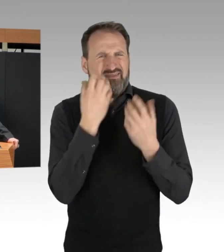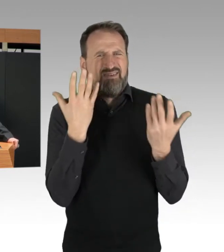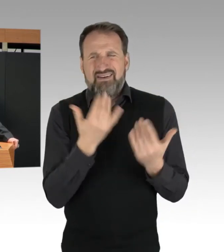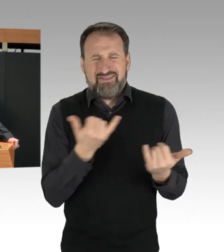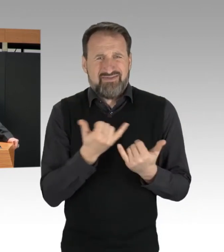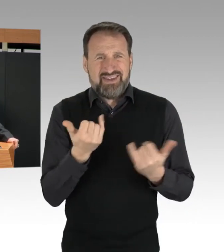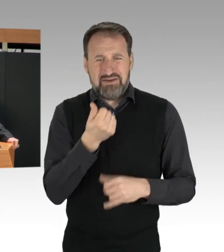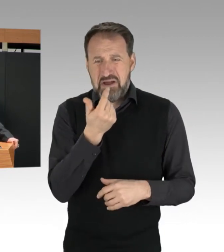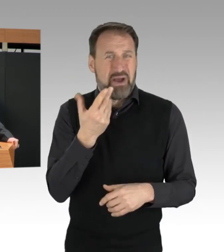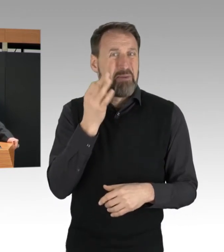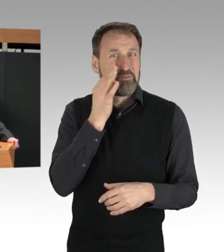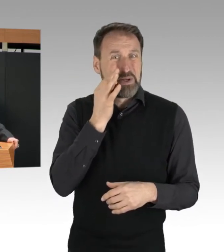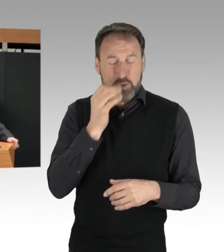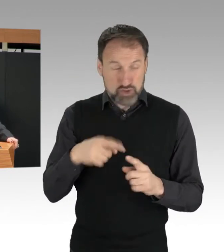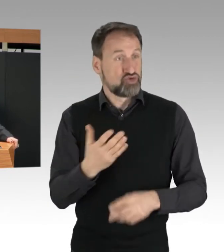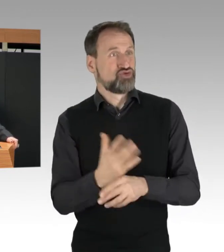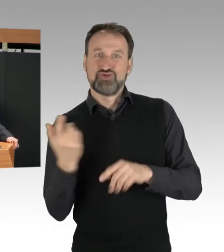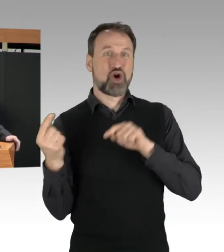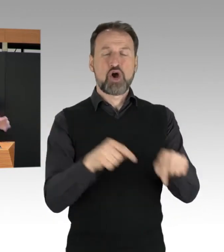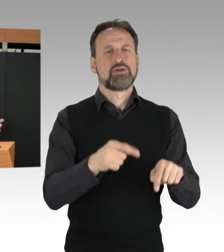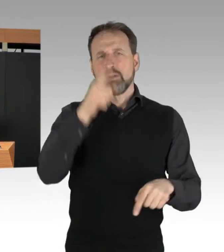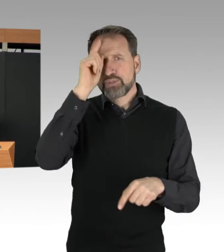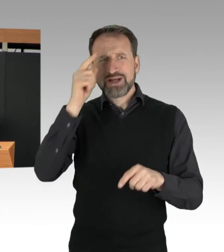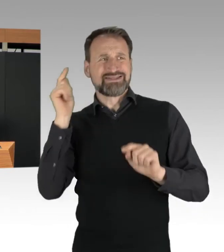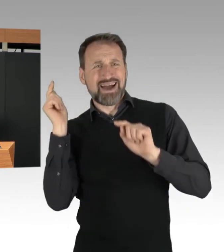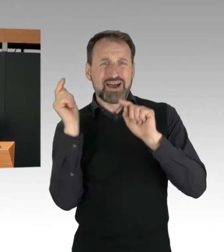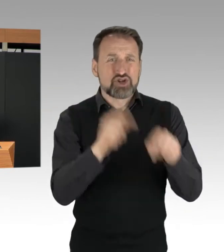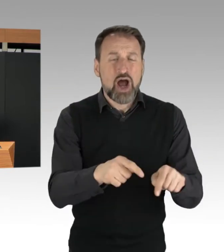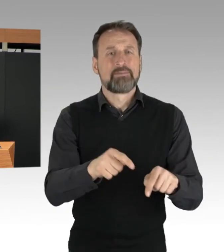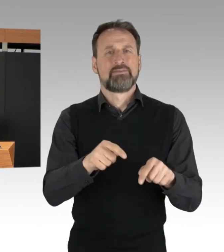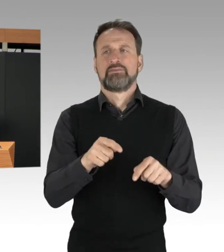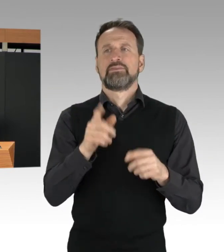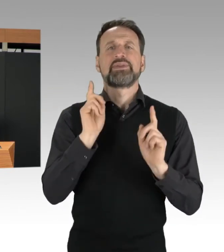um die von den Blockaden ausgehenden Gefahren wenigstens zu begrenzen.